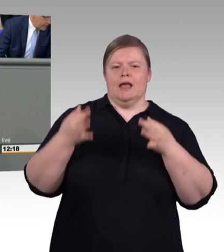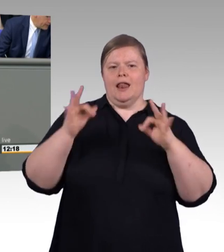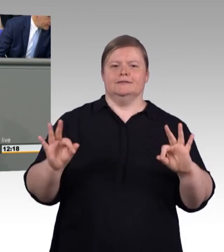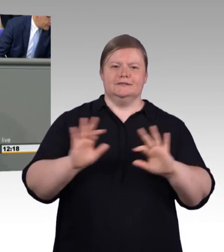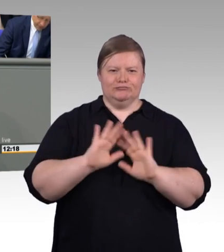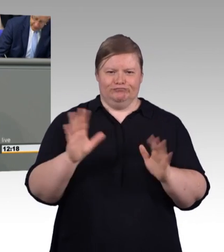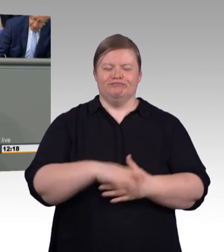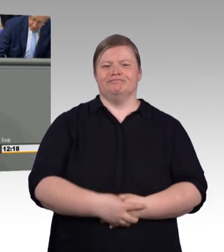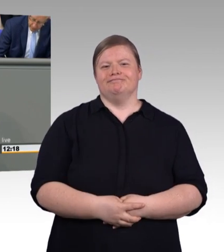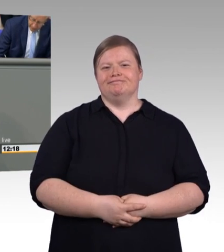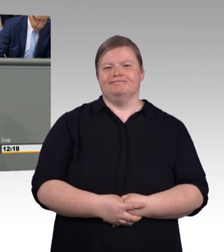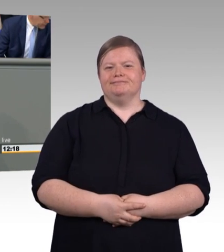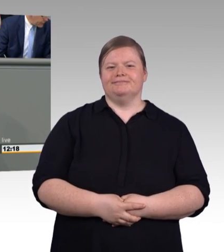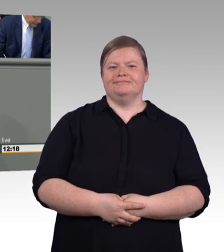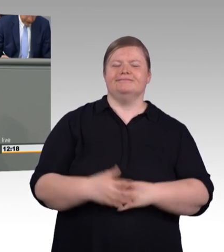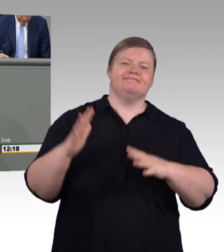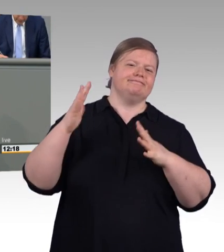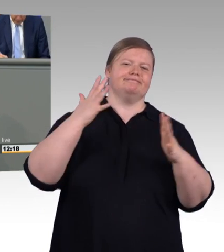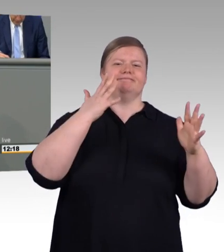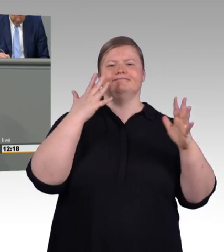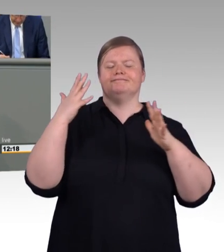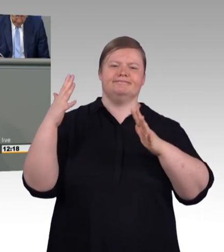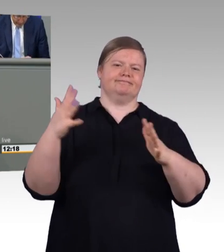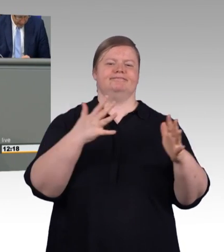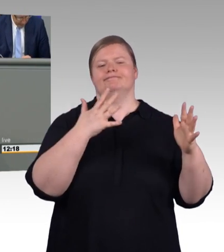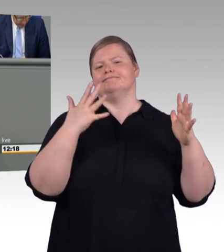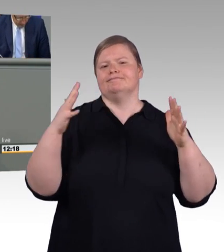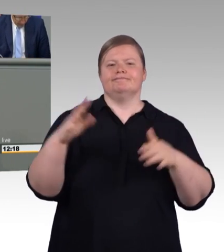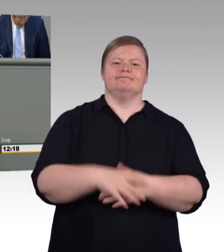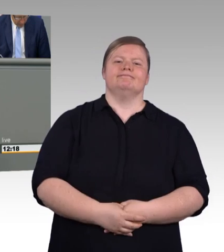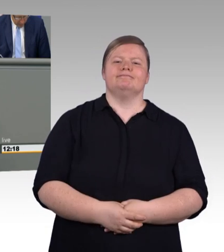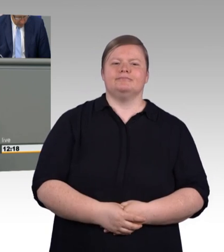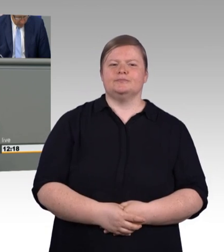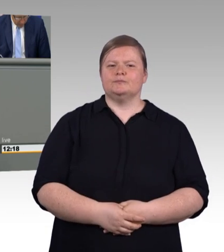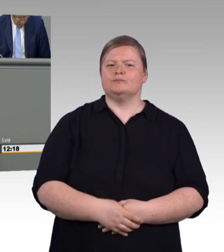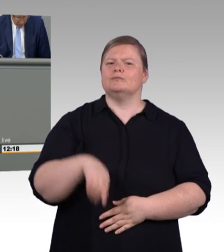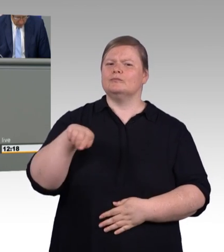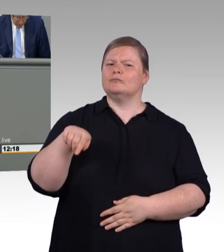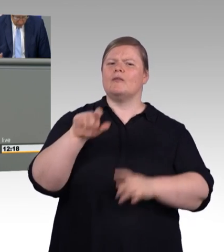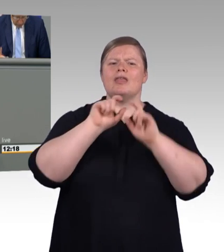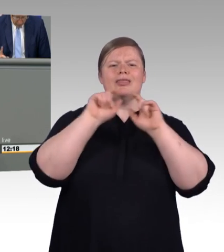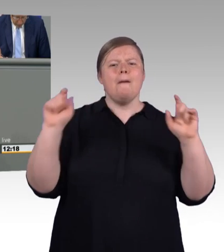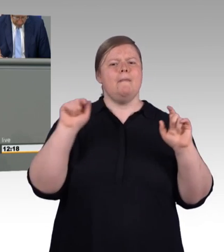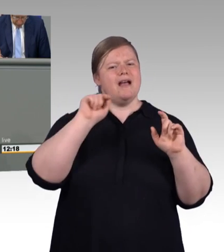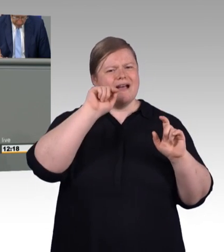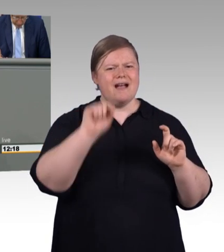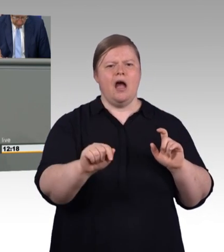(Beifall und Zwischenruf) Und deshalb für die SPD war vor Eintritt in diese Koalition